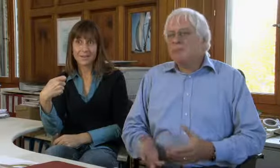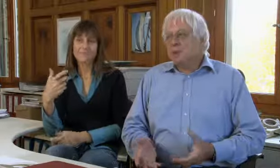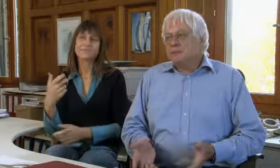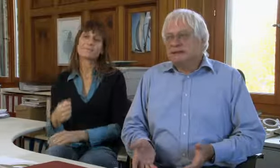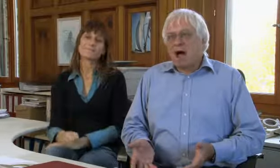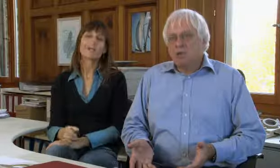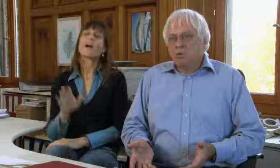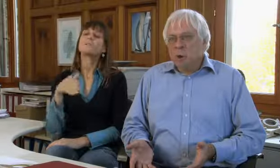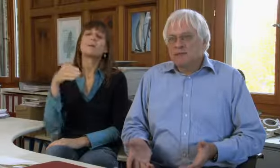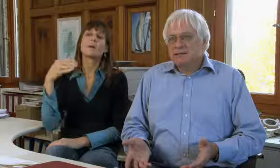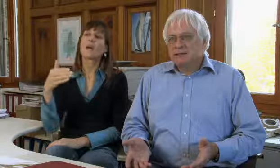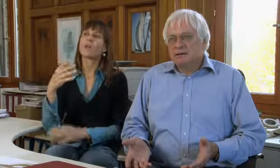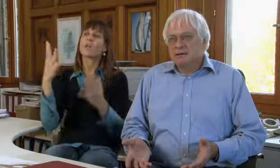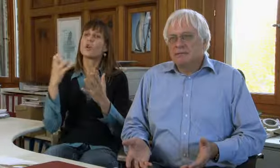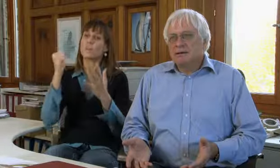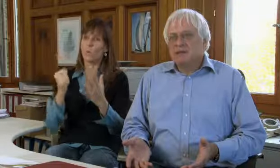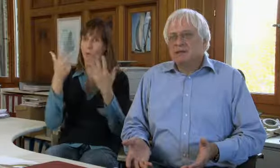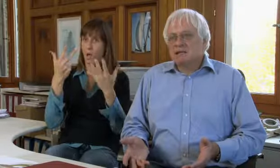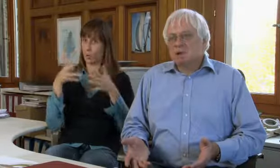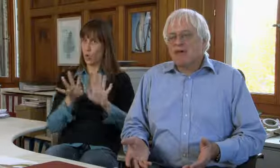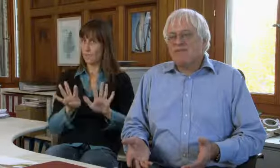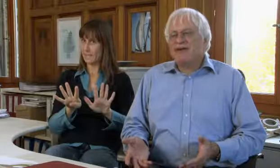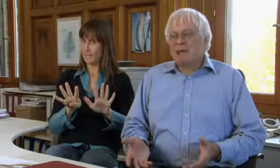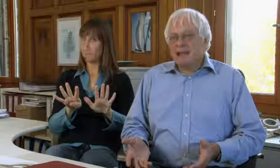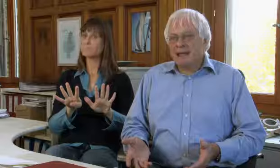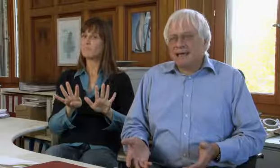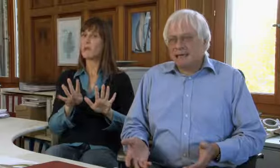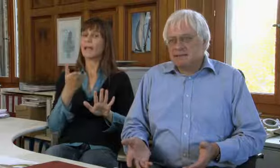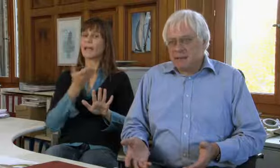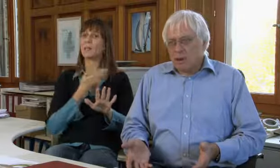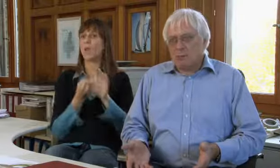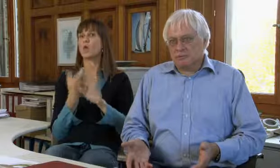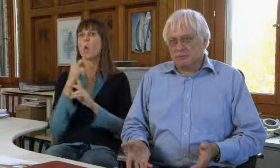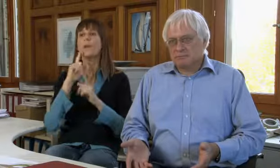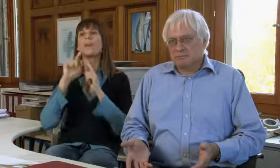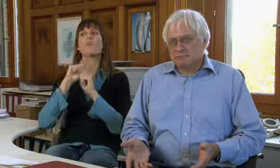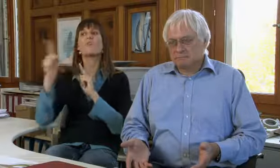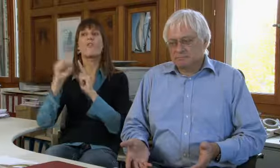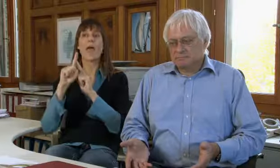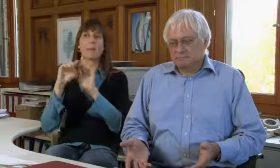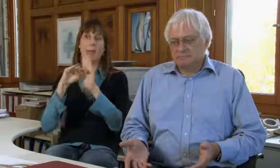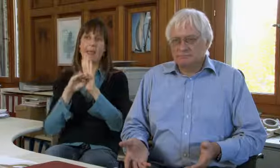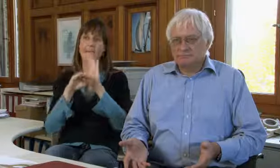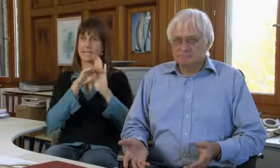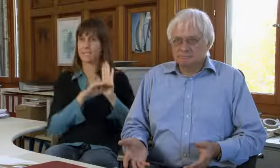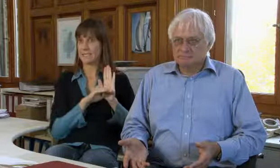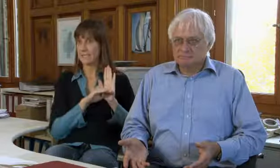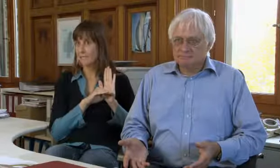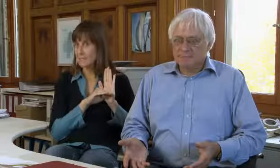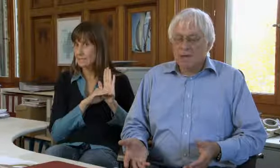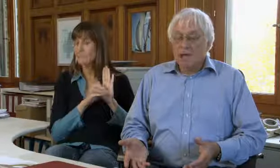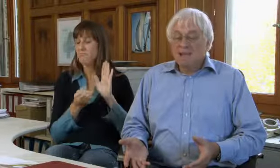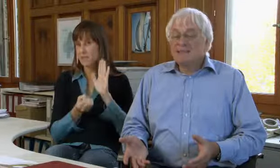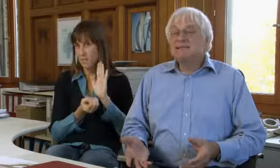aber ab 1998 ist das neue Fernmeldegesetz gekommen.